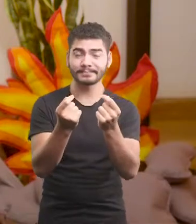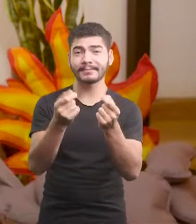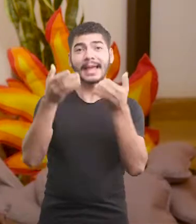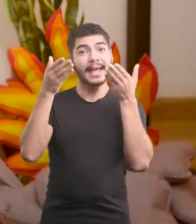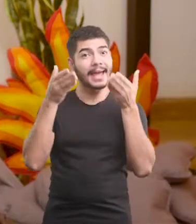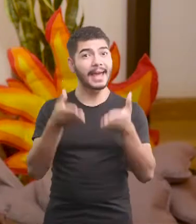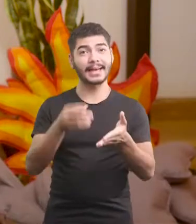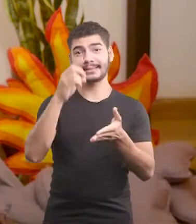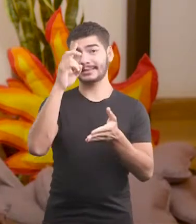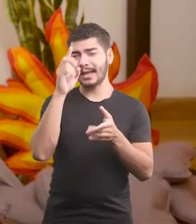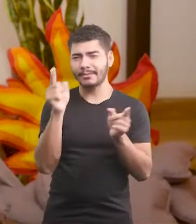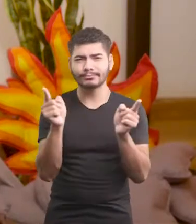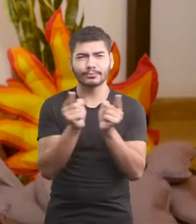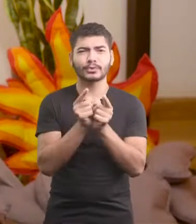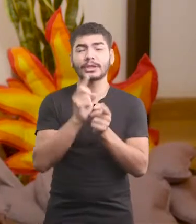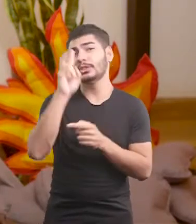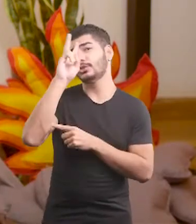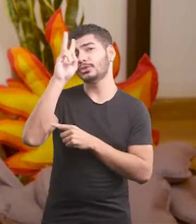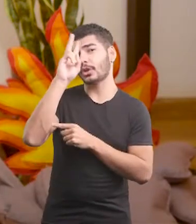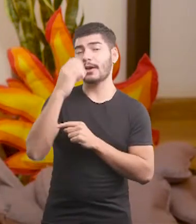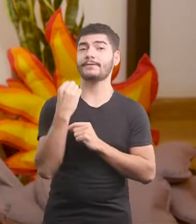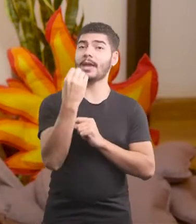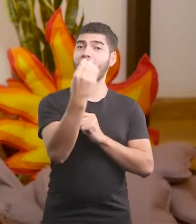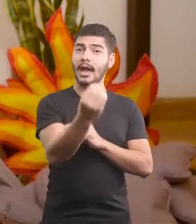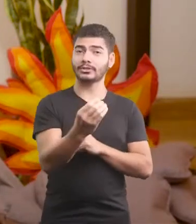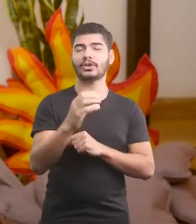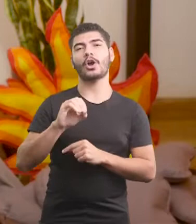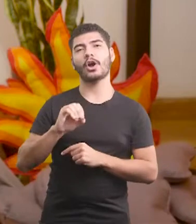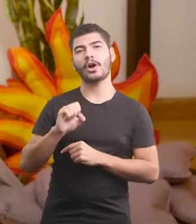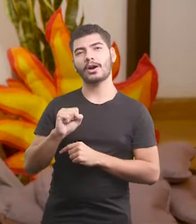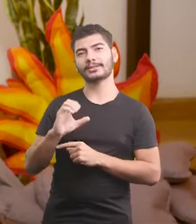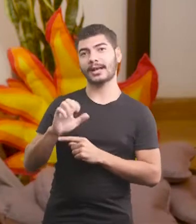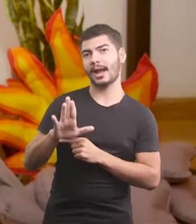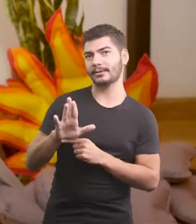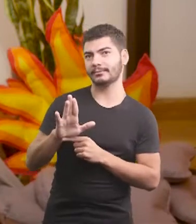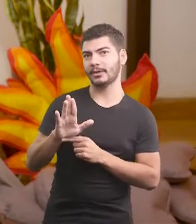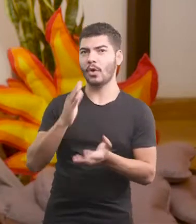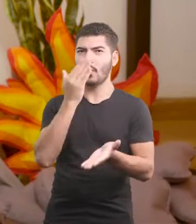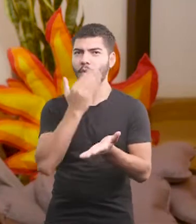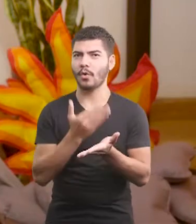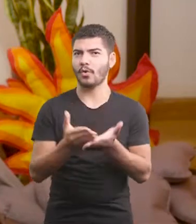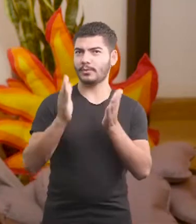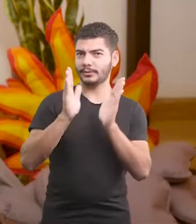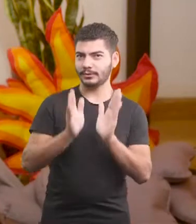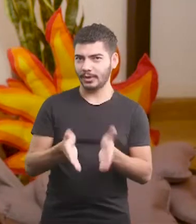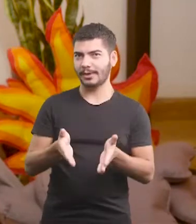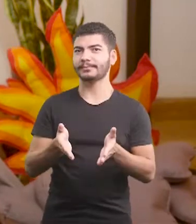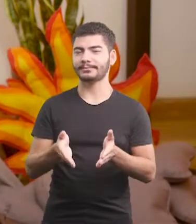Essa é a curtíssima viagem de Oscar, que já tá começando.